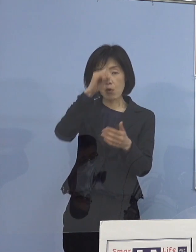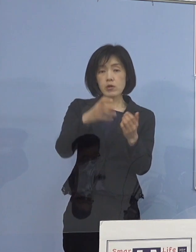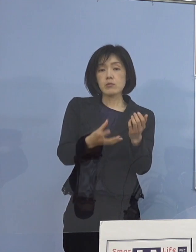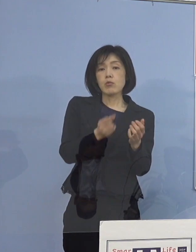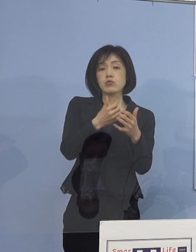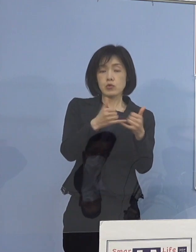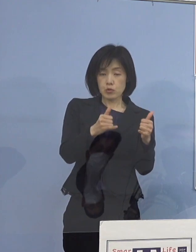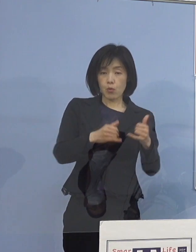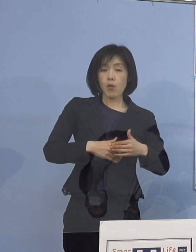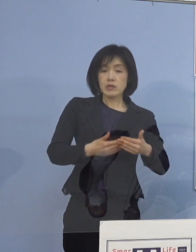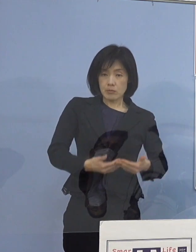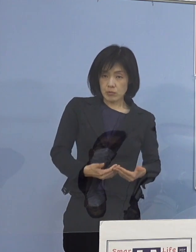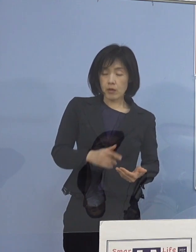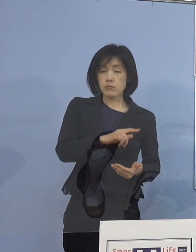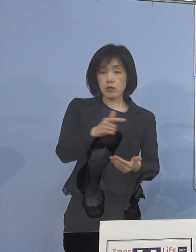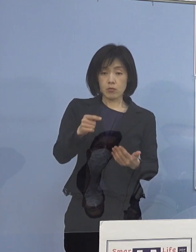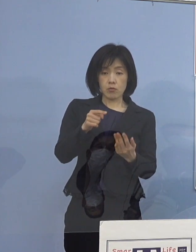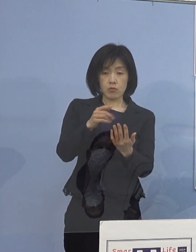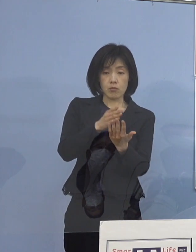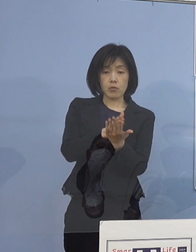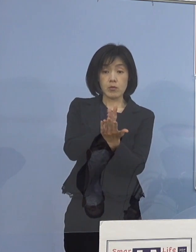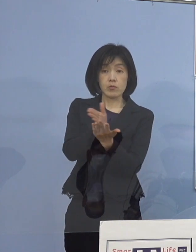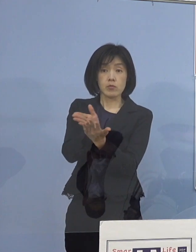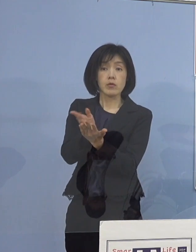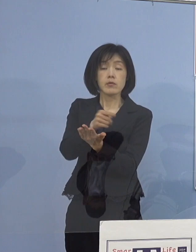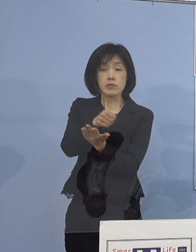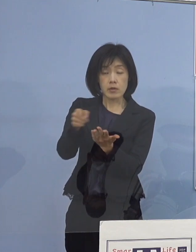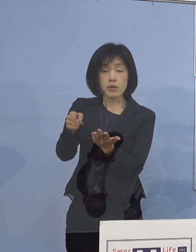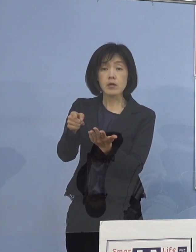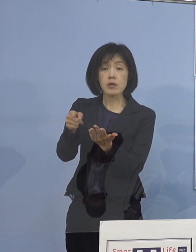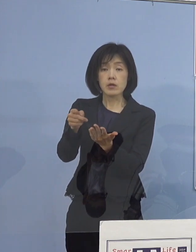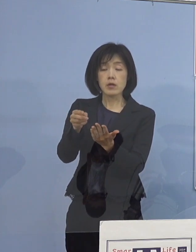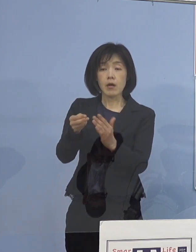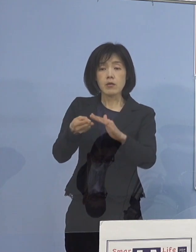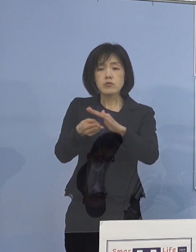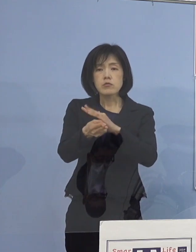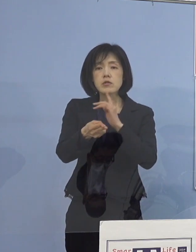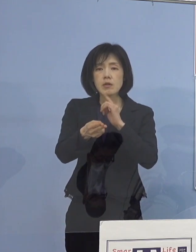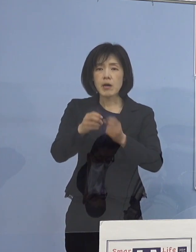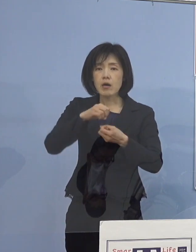こうした形でやはり 高齢者が多いということになりますから